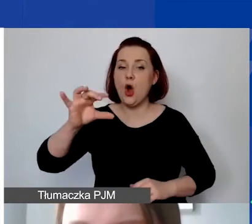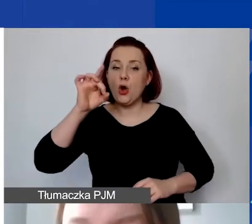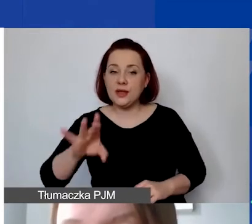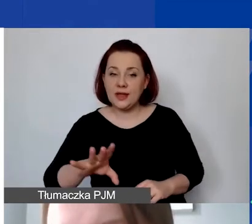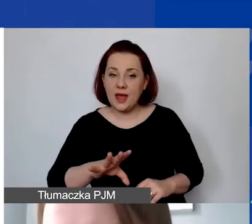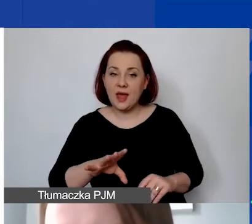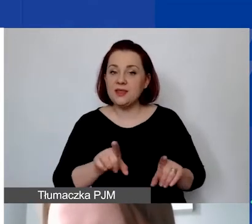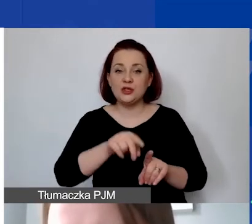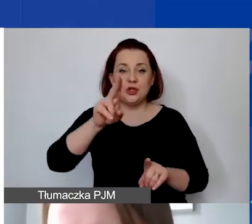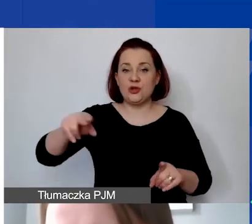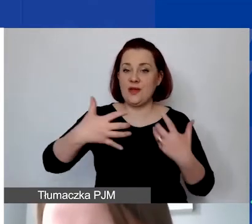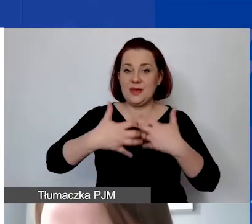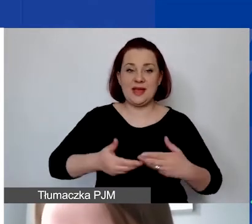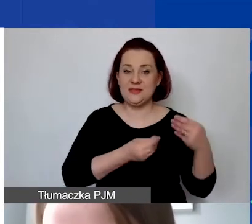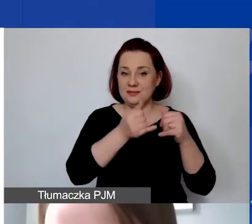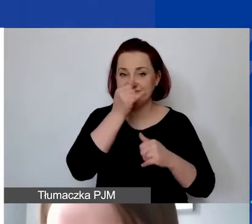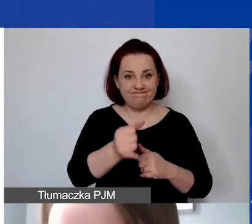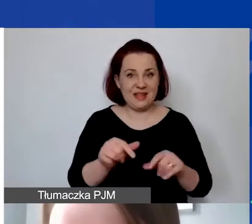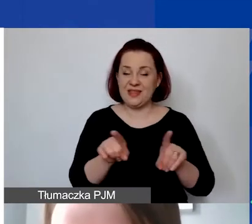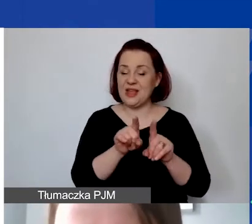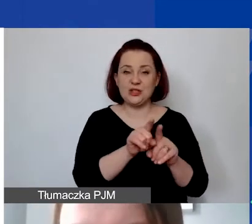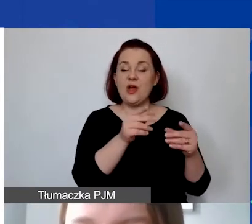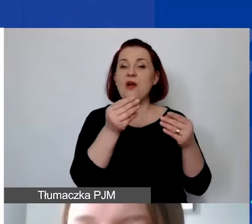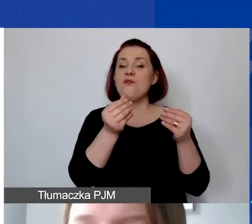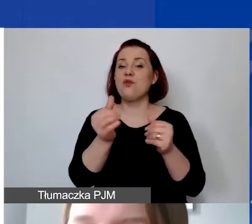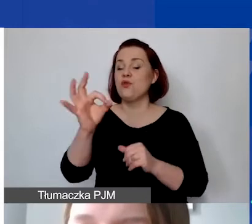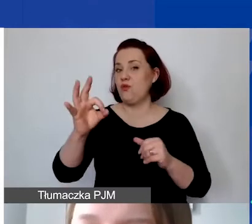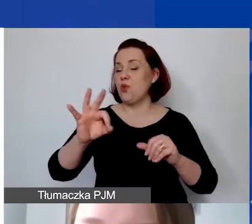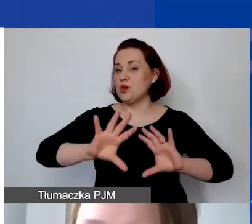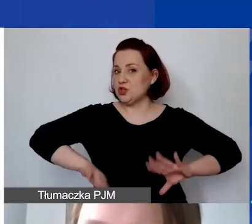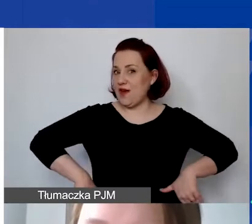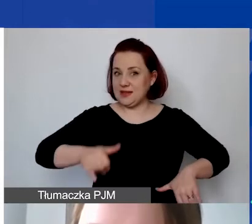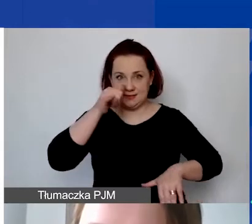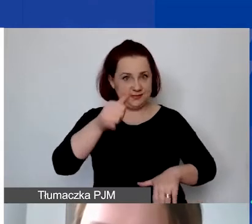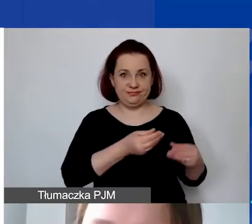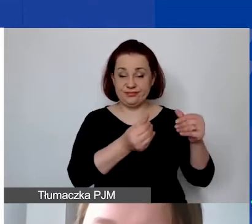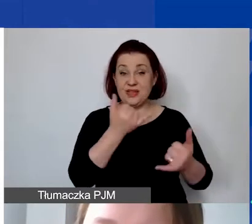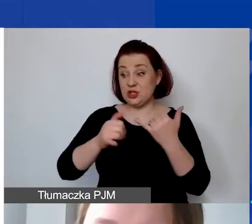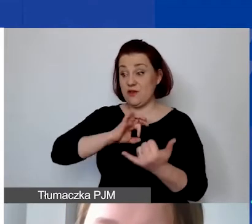ani ze środków unijnych czy funduszy szwajcarskich. Jeżeli wkład własny wykazywaliby państwo